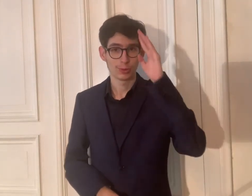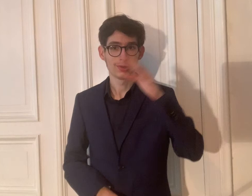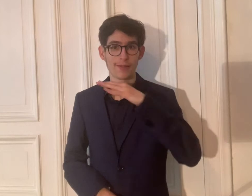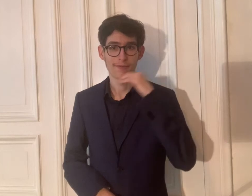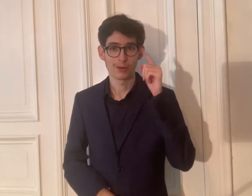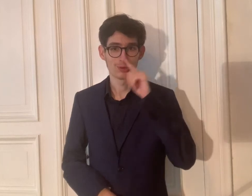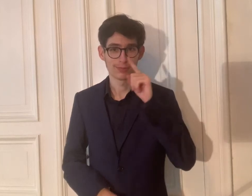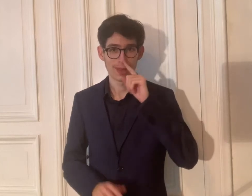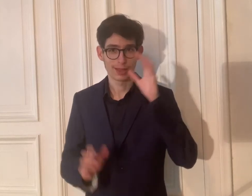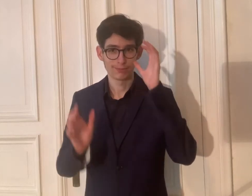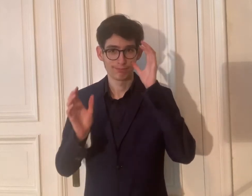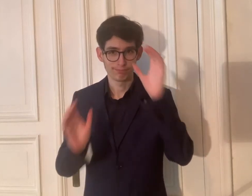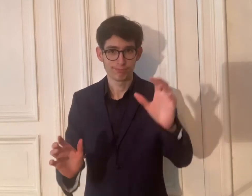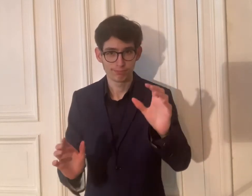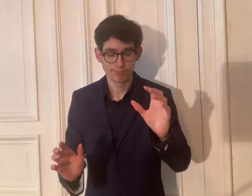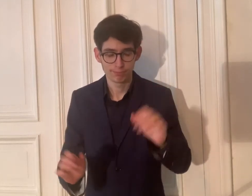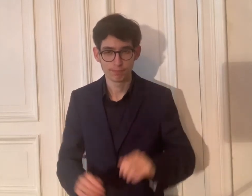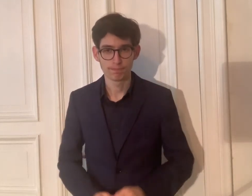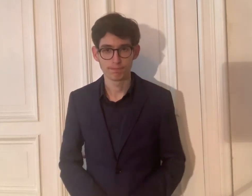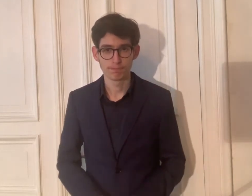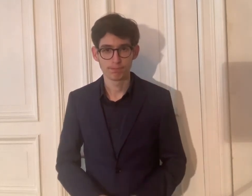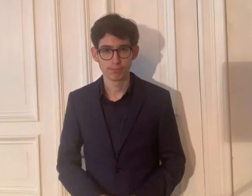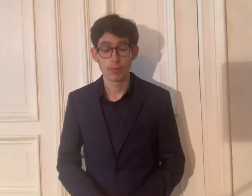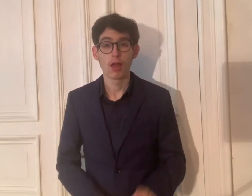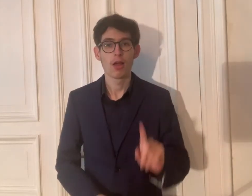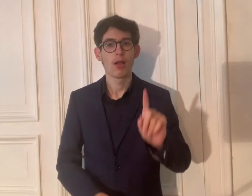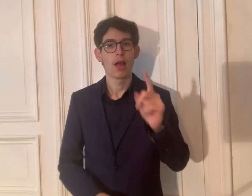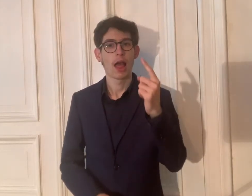Viel Spaß beim Zuschauen!